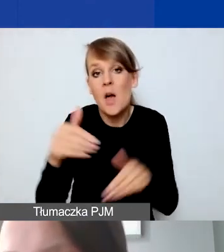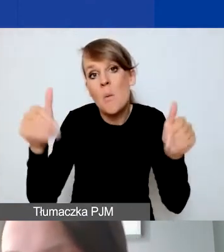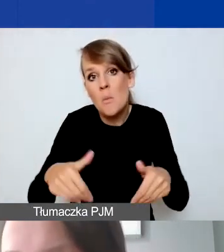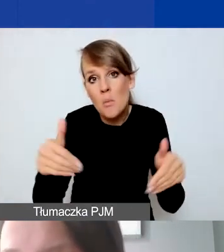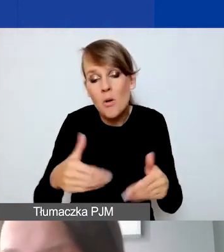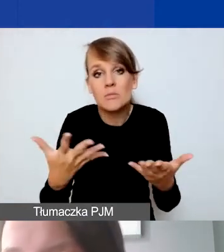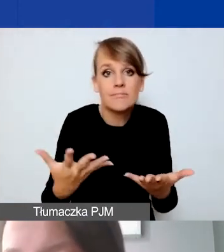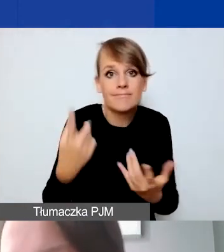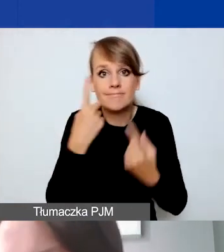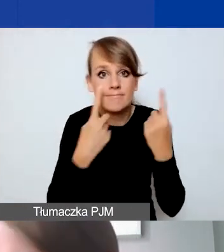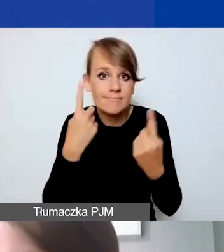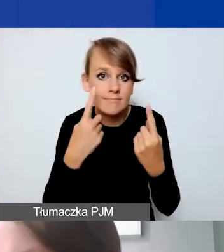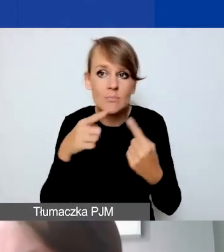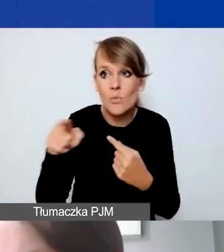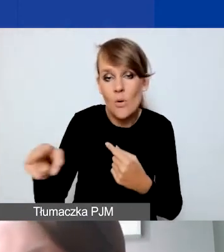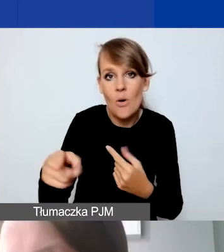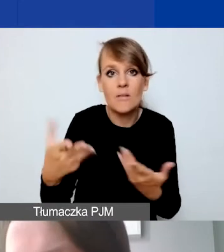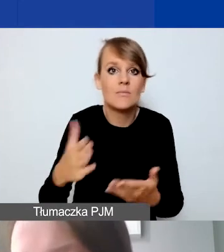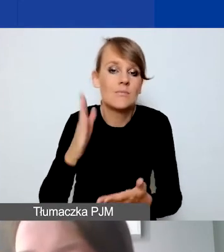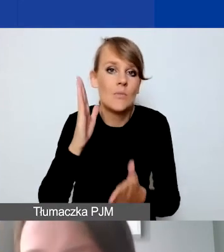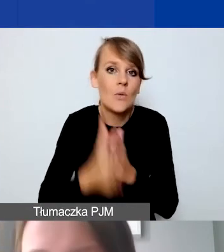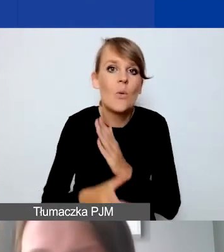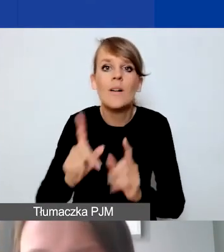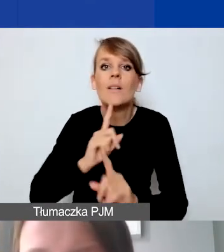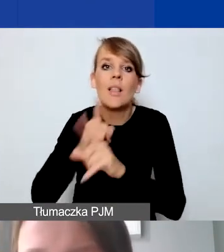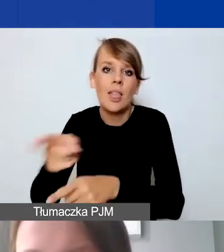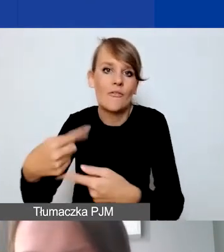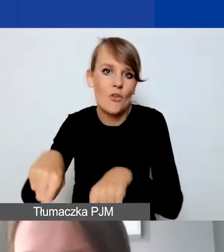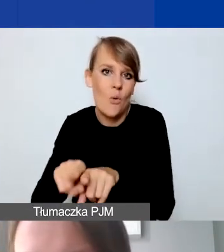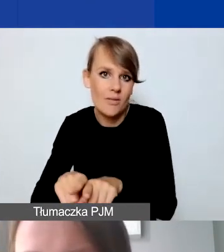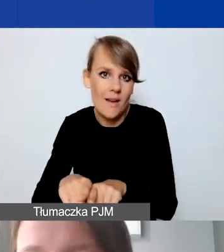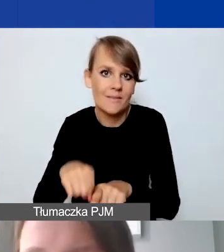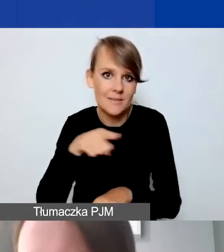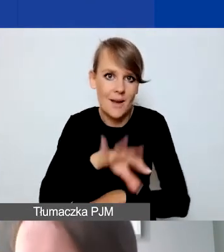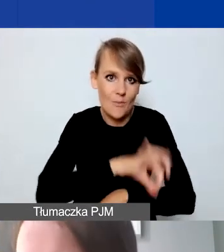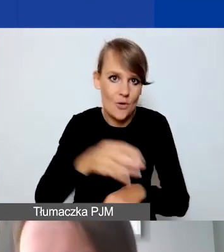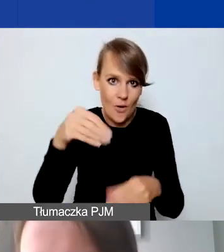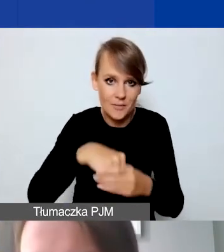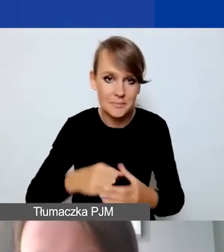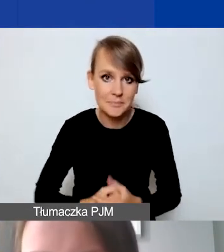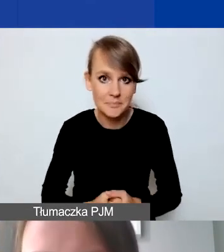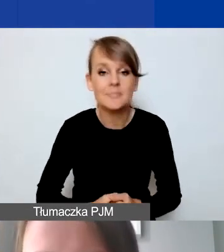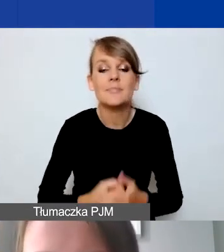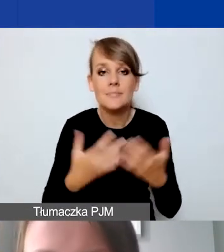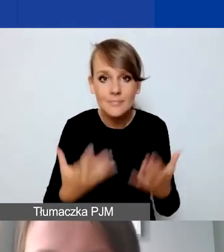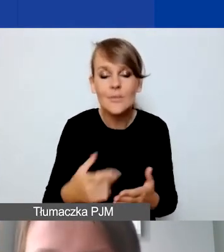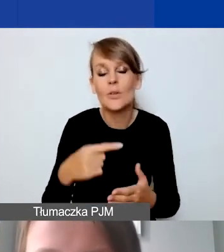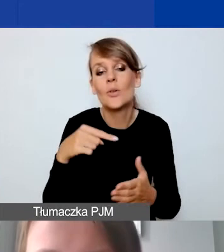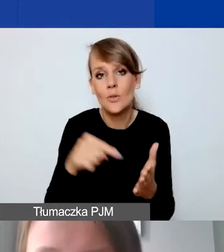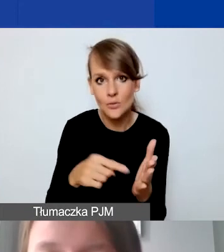czy nie powinien być podwykonawcą w ramach projektu. Tak że zwracam na to uwagę.